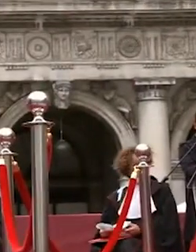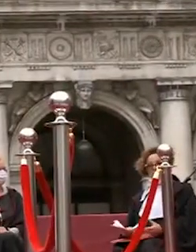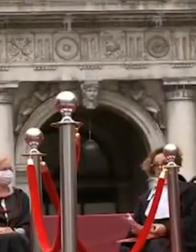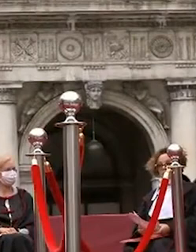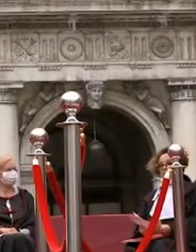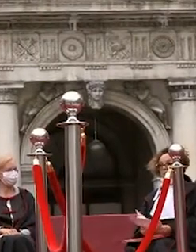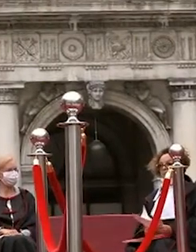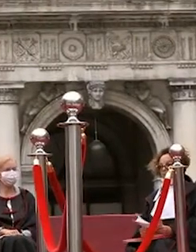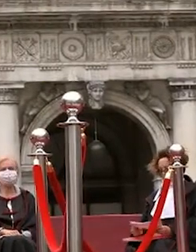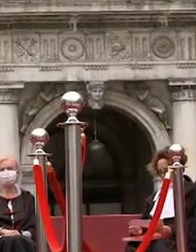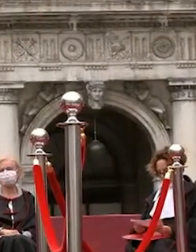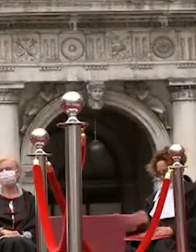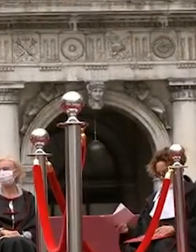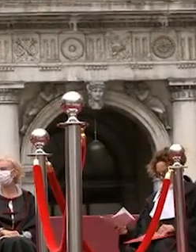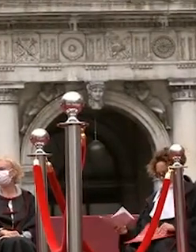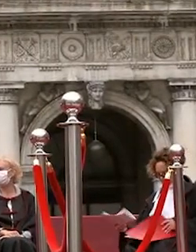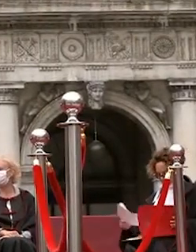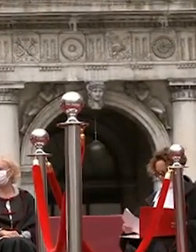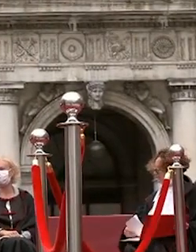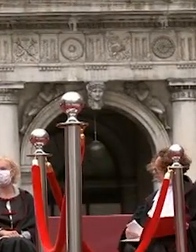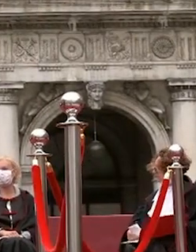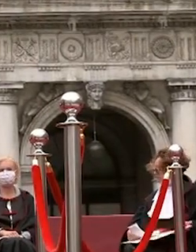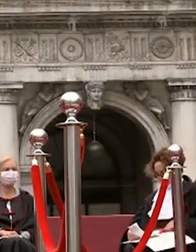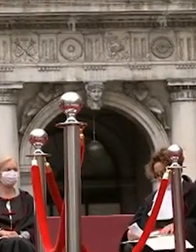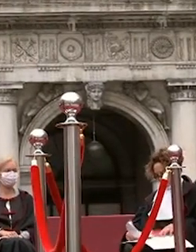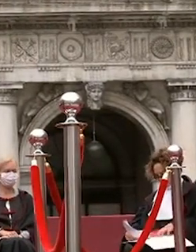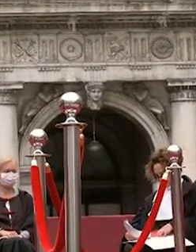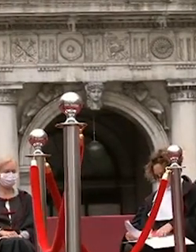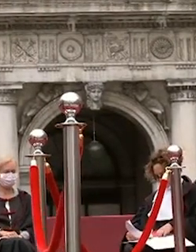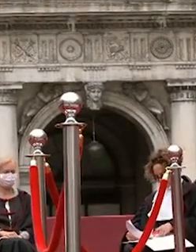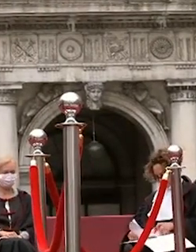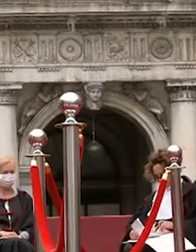signore e signori avrà inizio la consegna dei diplomi ai dottori